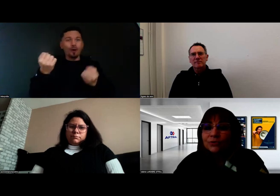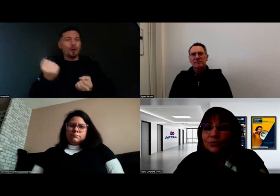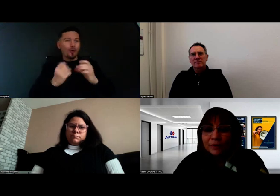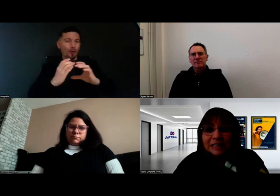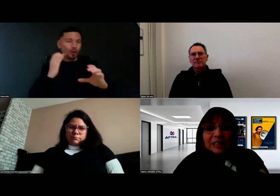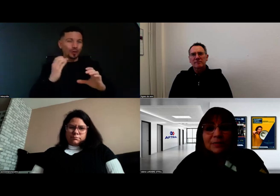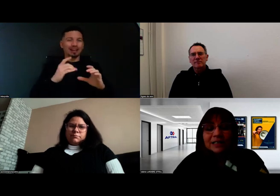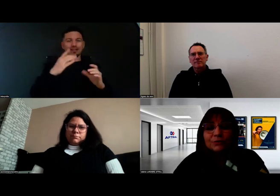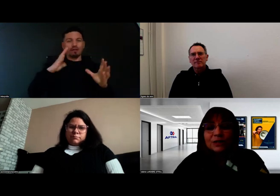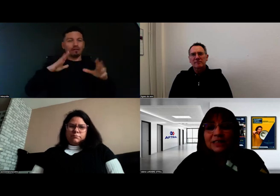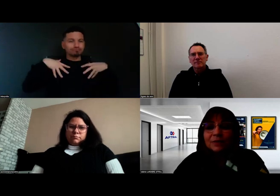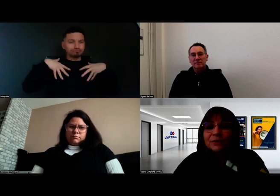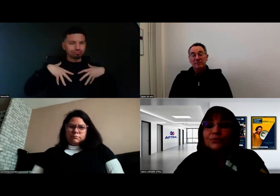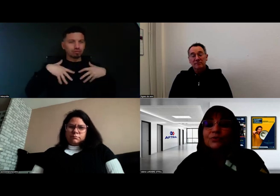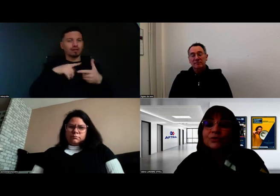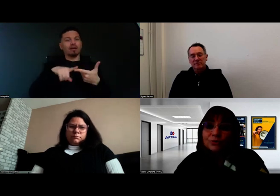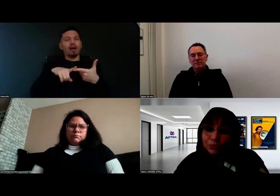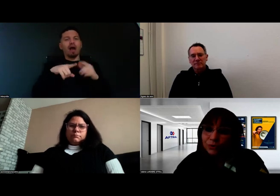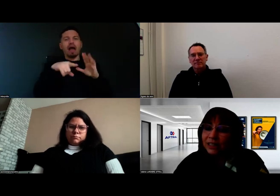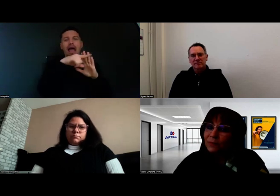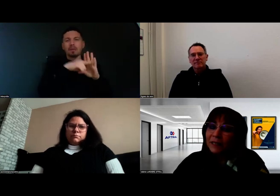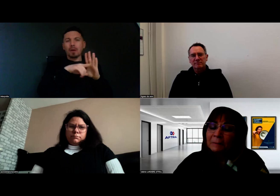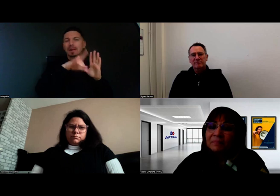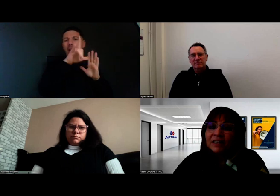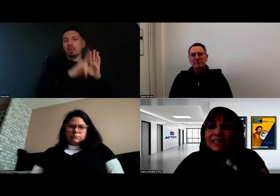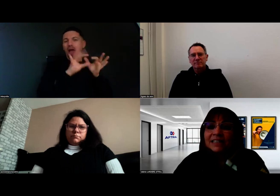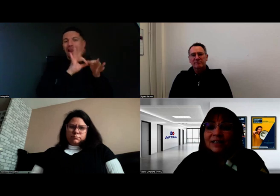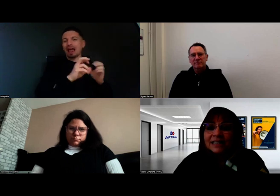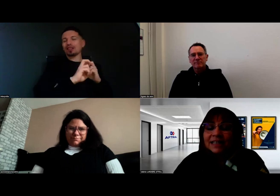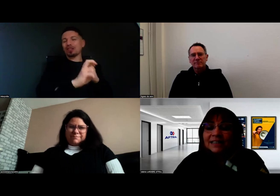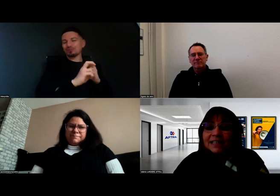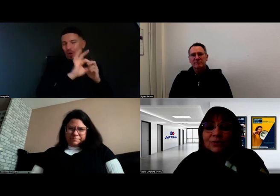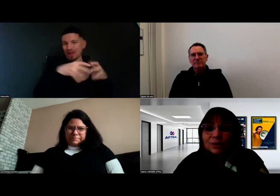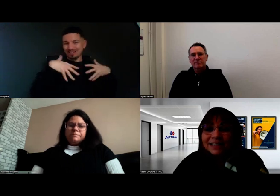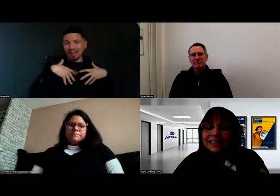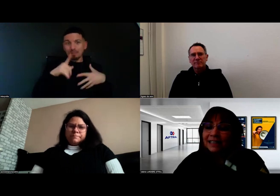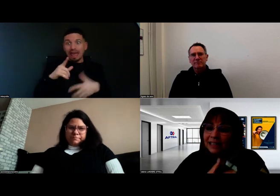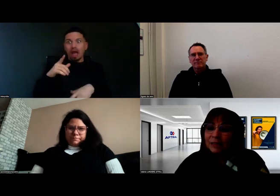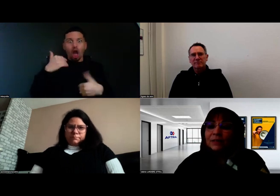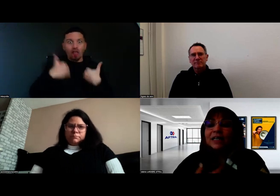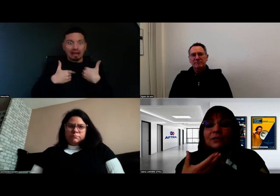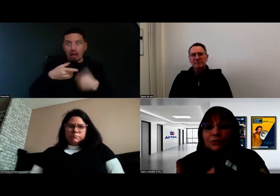ce ne sont pas des experts du handicap et donc on s'entoure d'experts. C'est intéressant aussi cette analyse préalable,